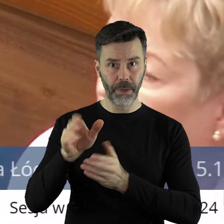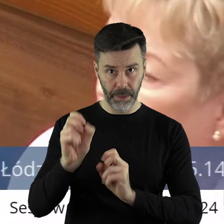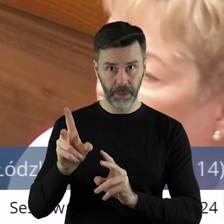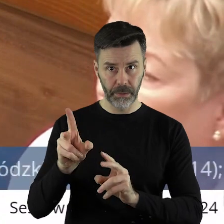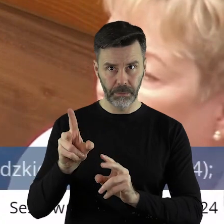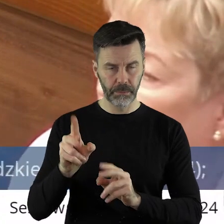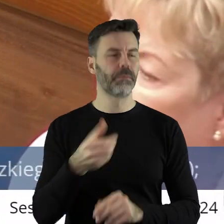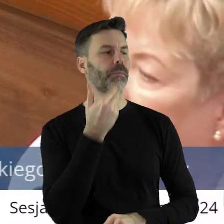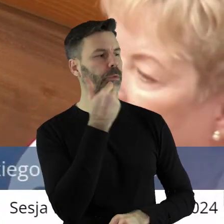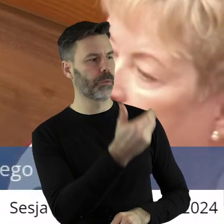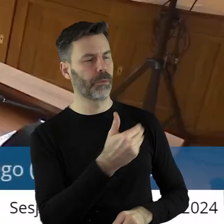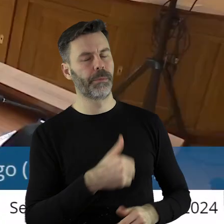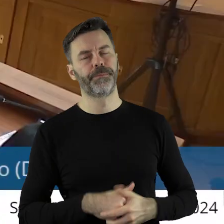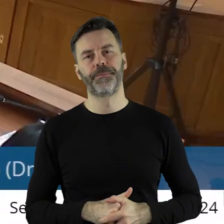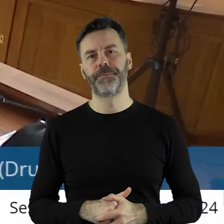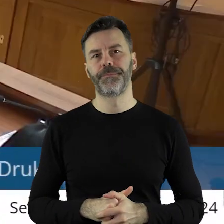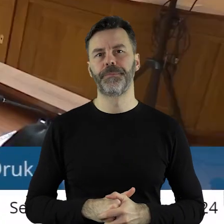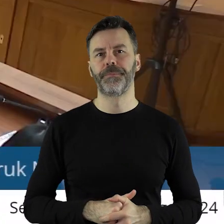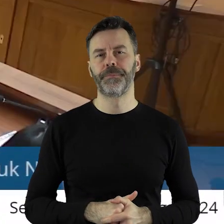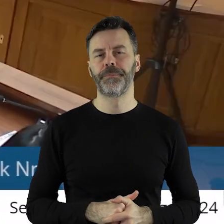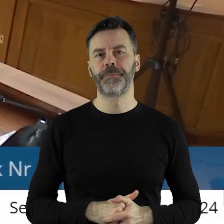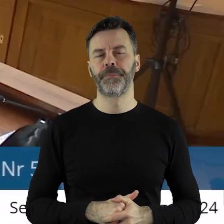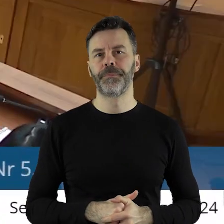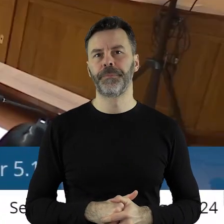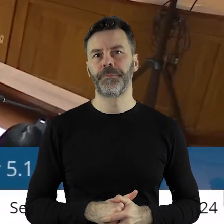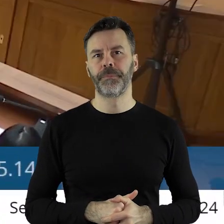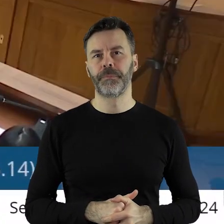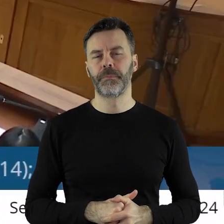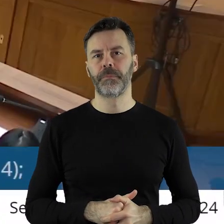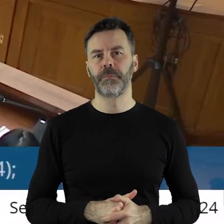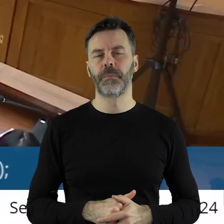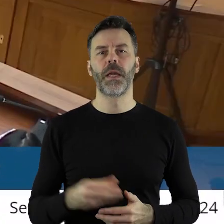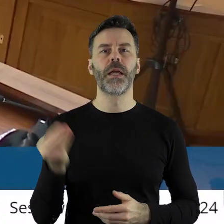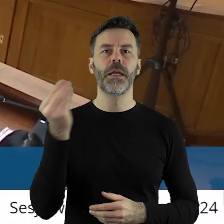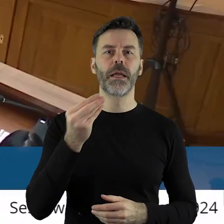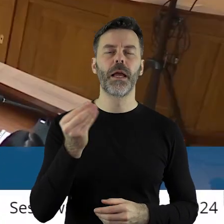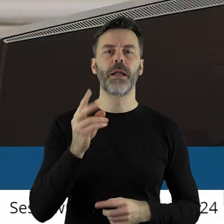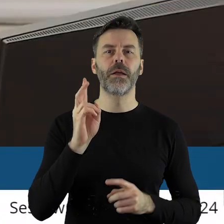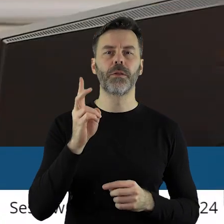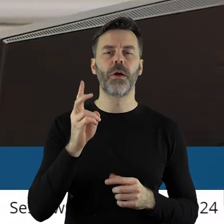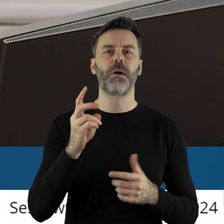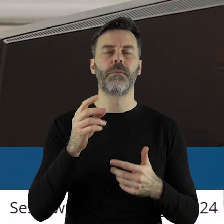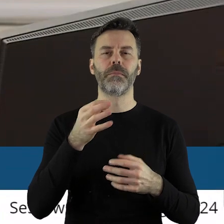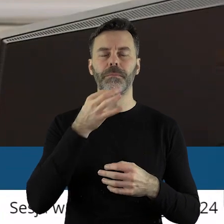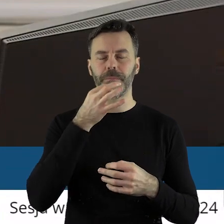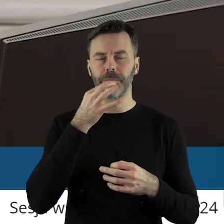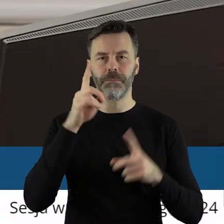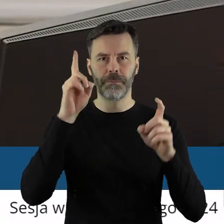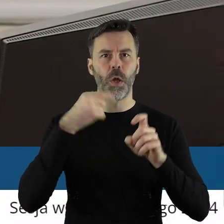Tak.Dziękuję bardzo. Kto z państwa radnych jest za podjęciem